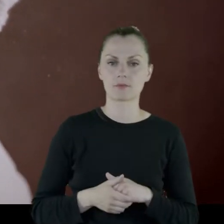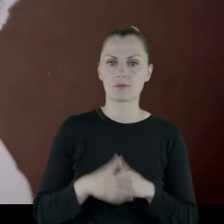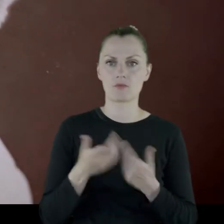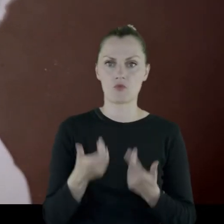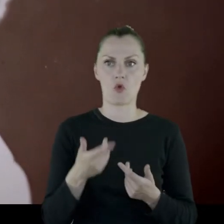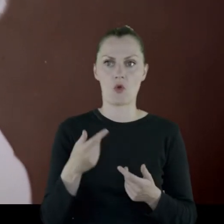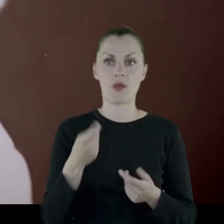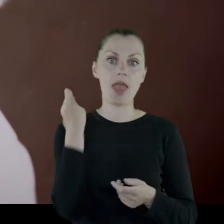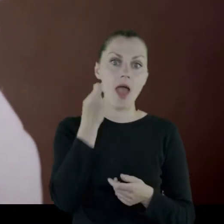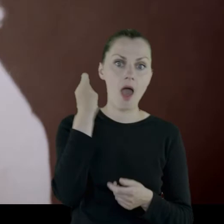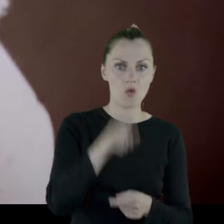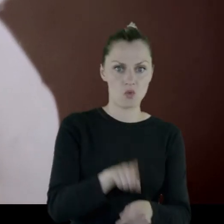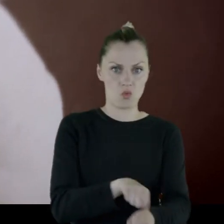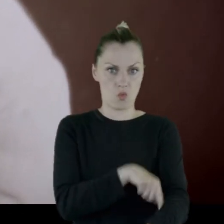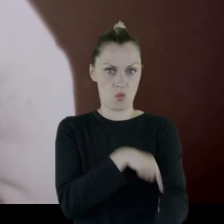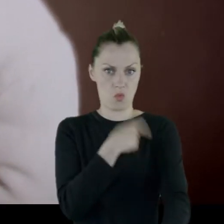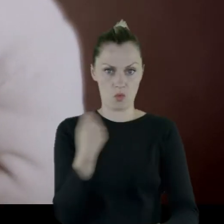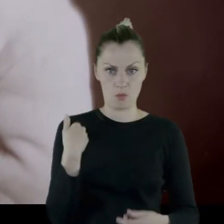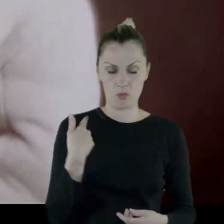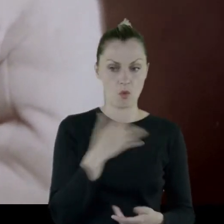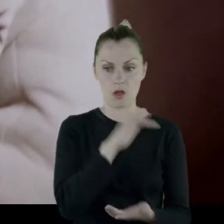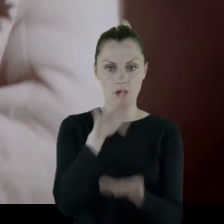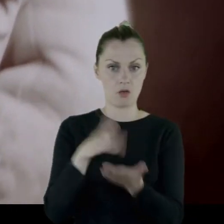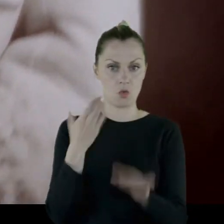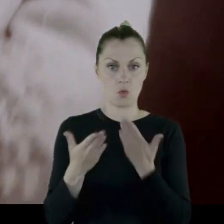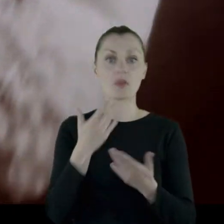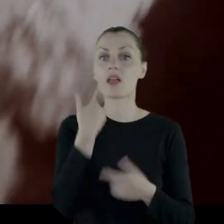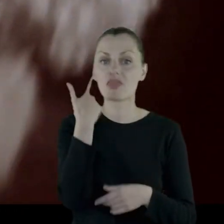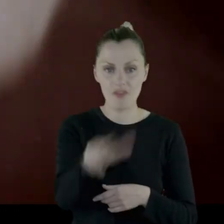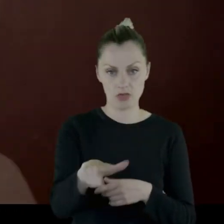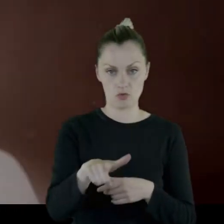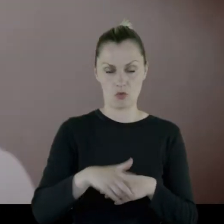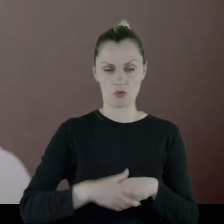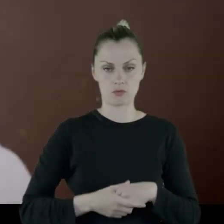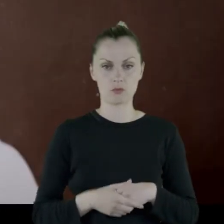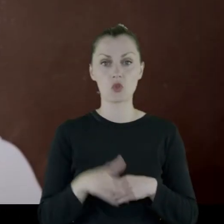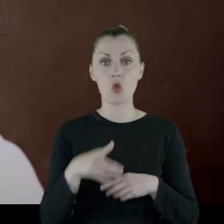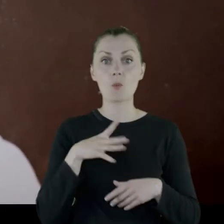Przecież jazda trwała, do Lublina, dwa tygodnie. To były mrozy.